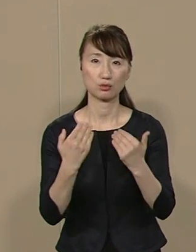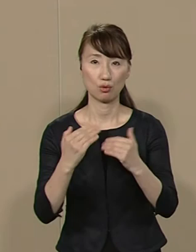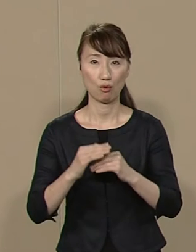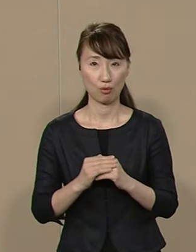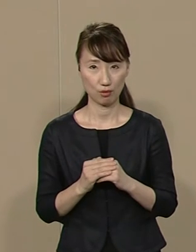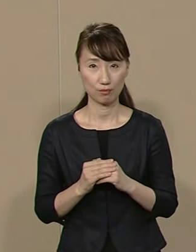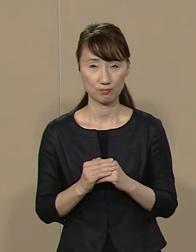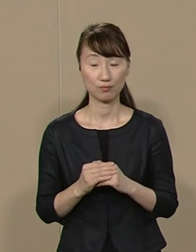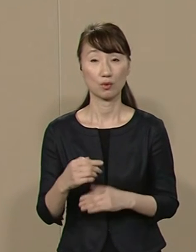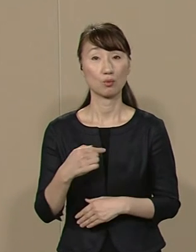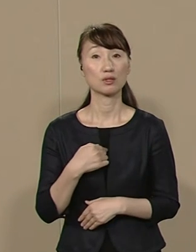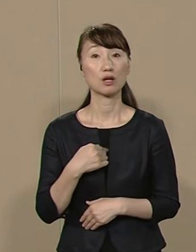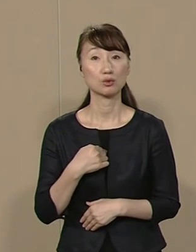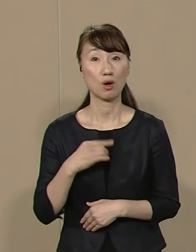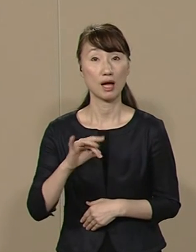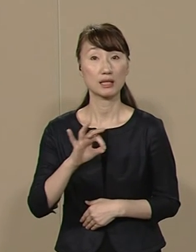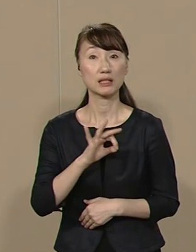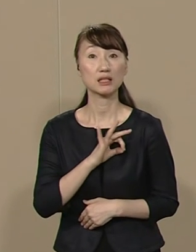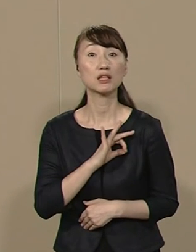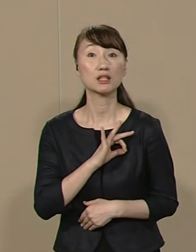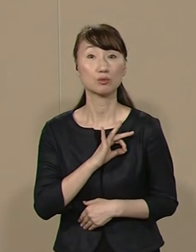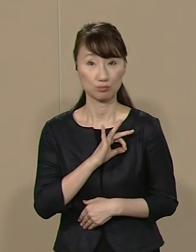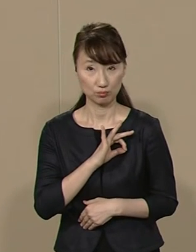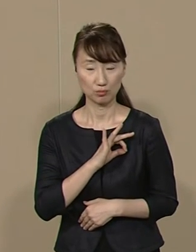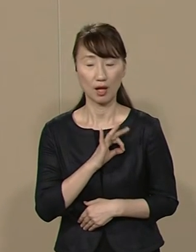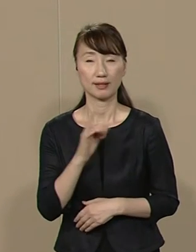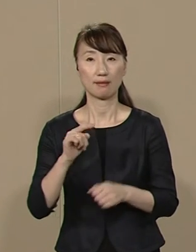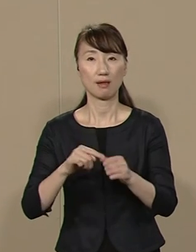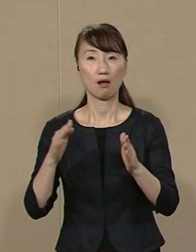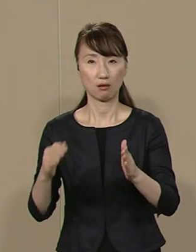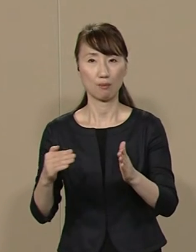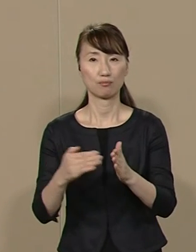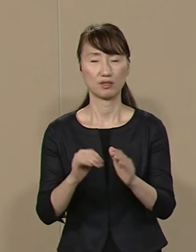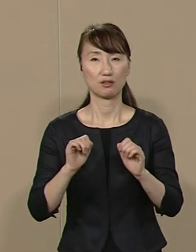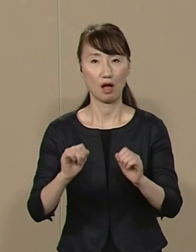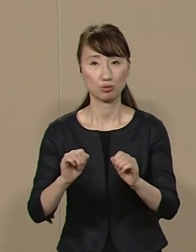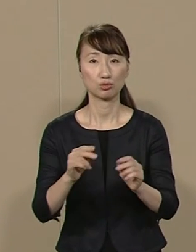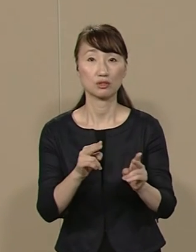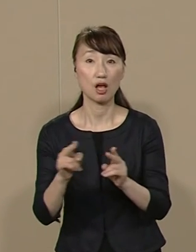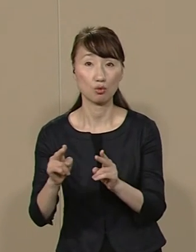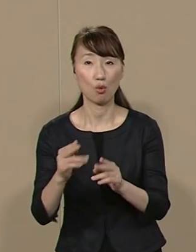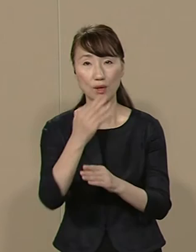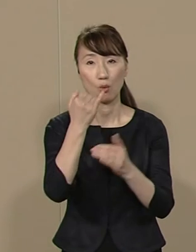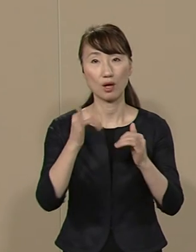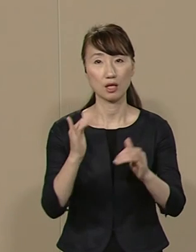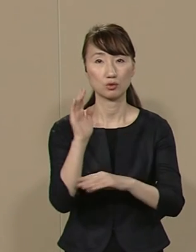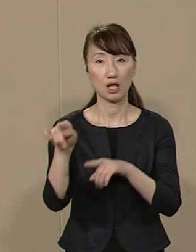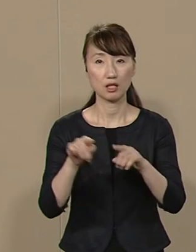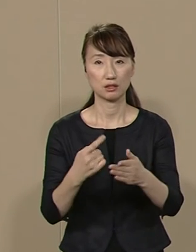私は 議員の在職定年制や 若者の政治参加を促す仕組みなど